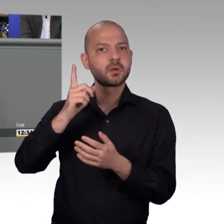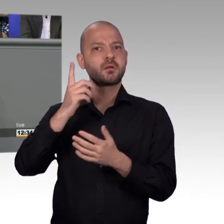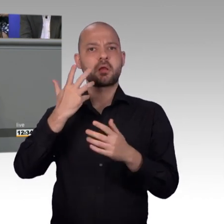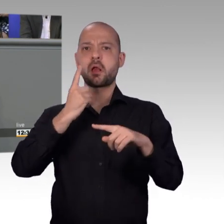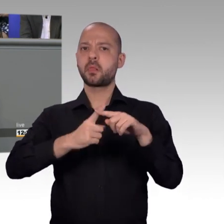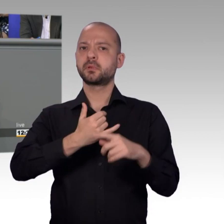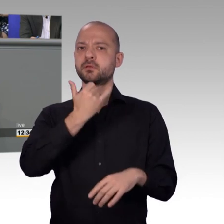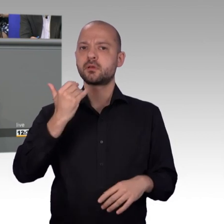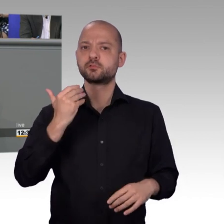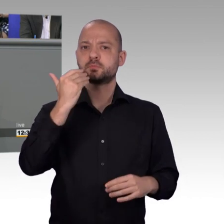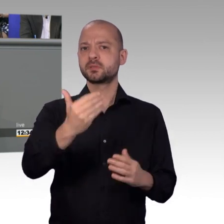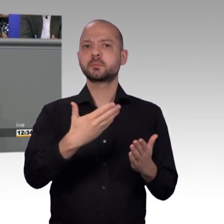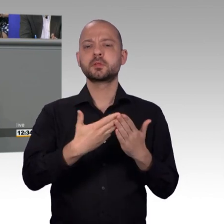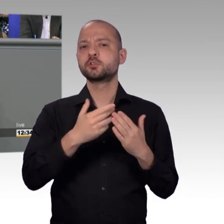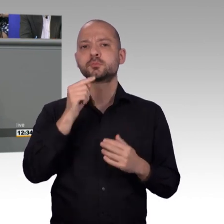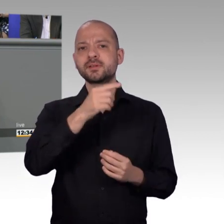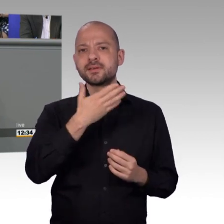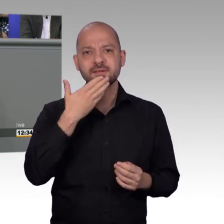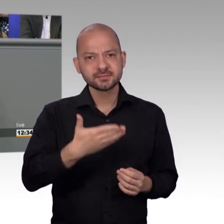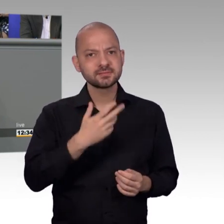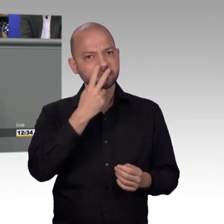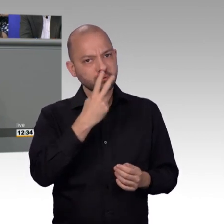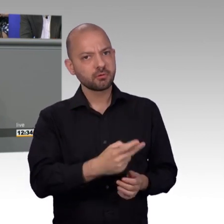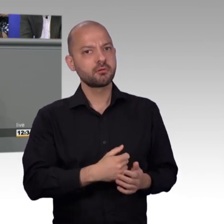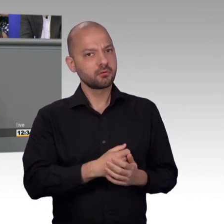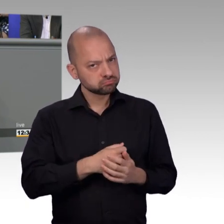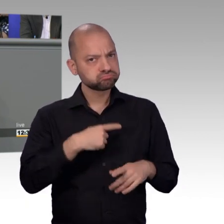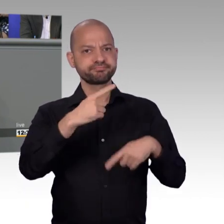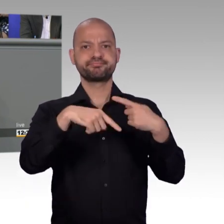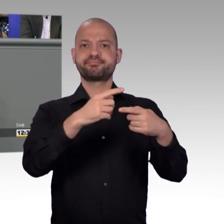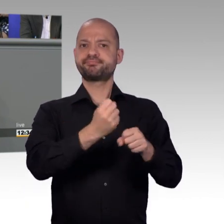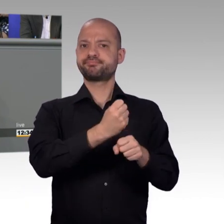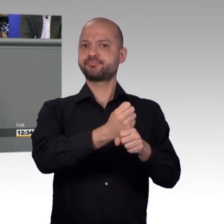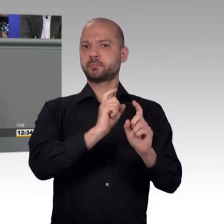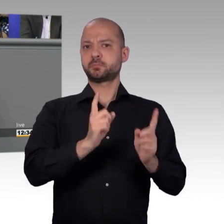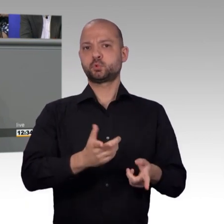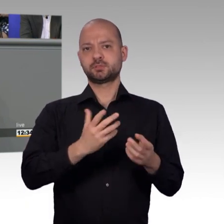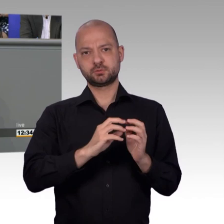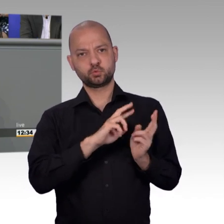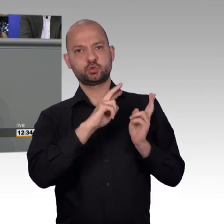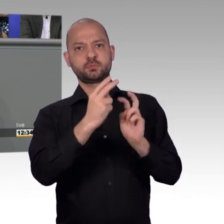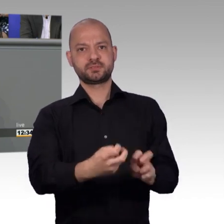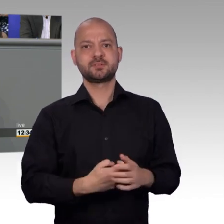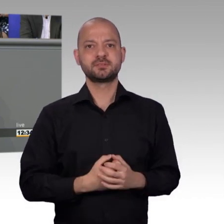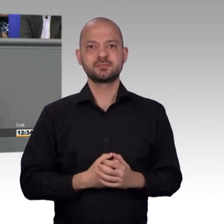die Bürgerinnen und Bürger, sich an uns zu wenden. Ich glaube, das zeigen die Zahlen. Dass wir weniger Petitionen haben hat nicht etwas